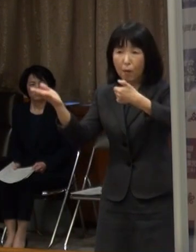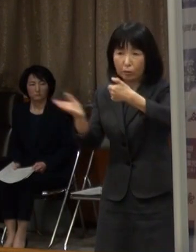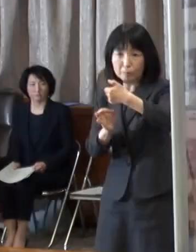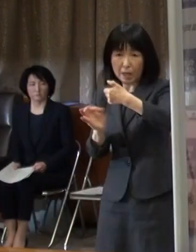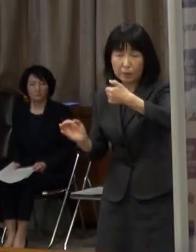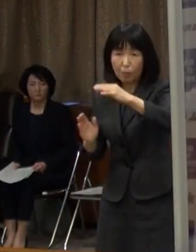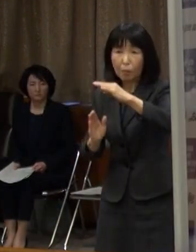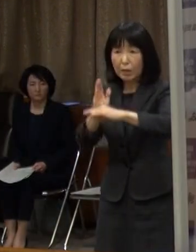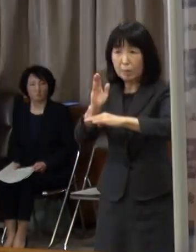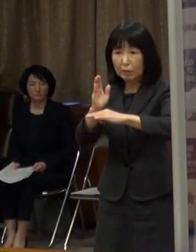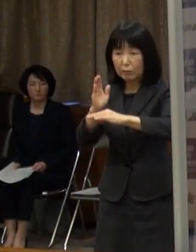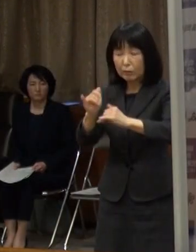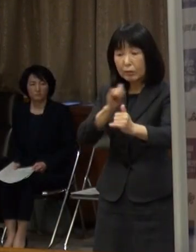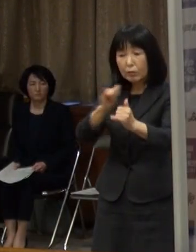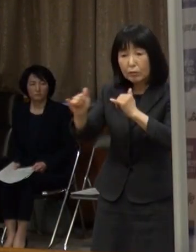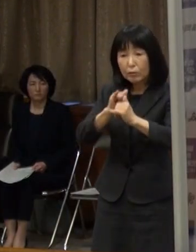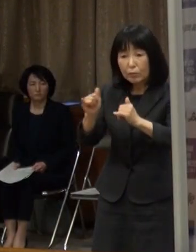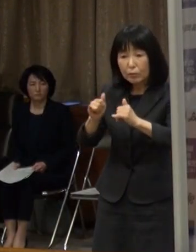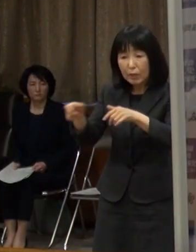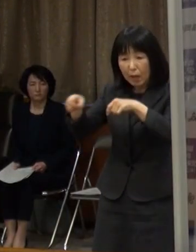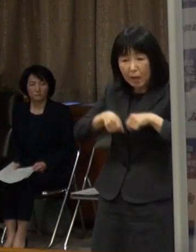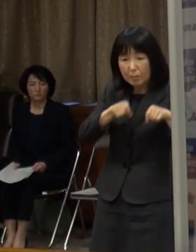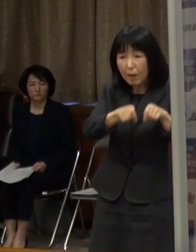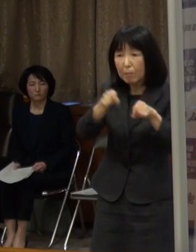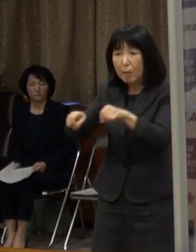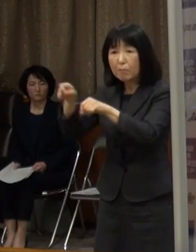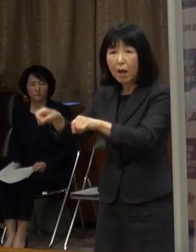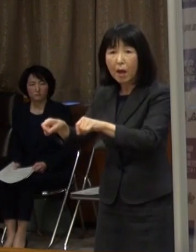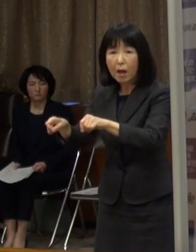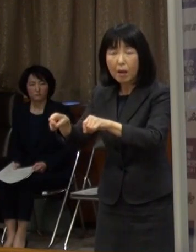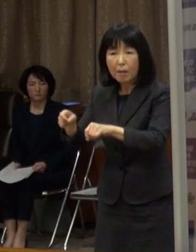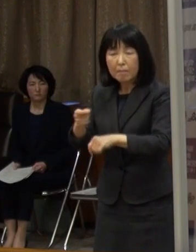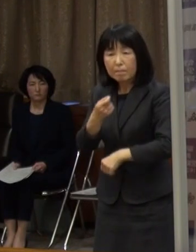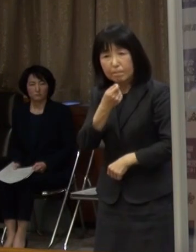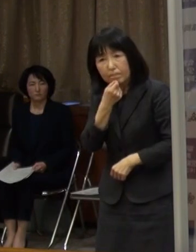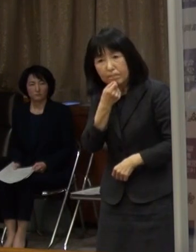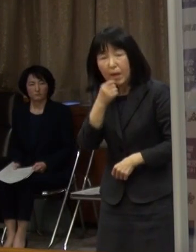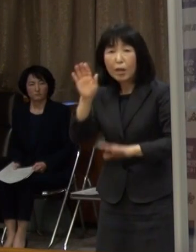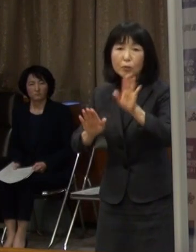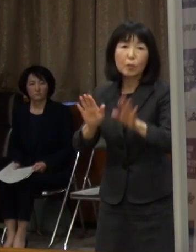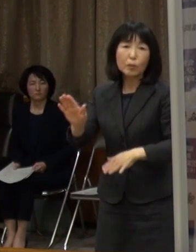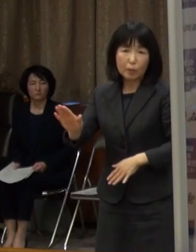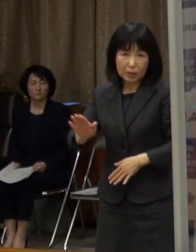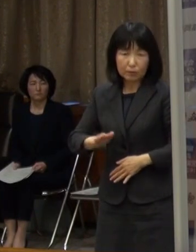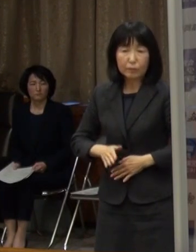市中感染を疑わざるを得ない状況です